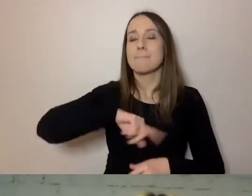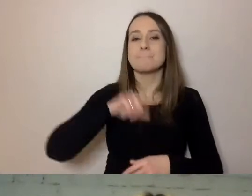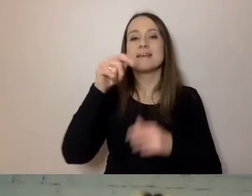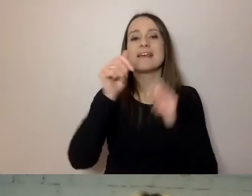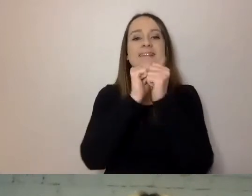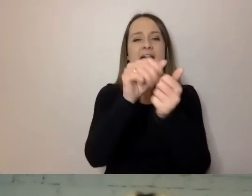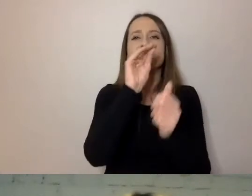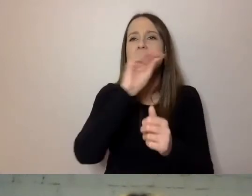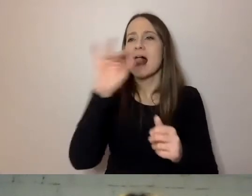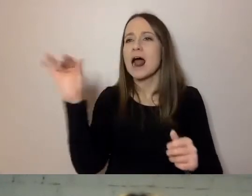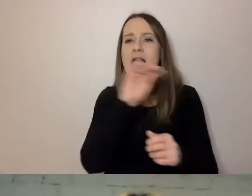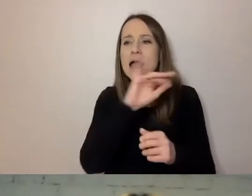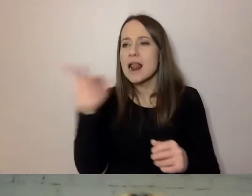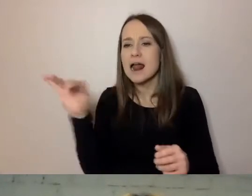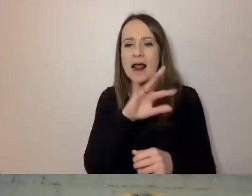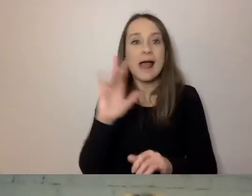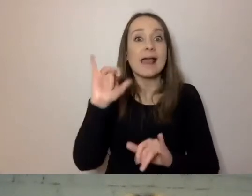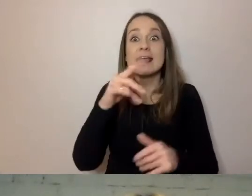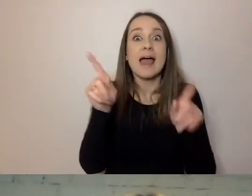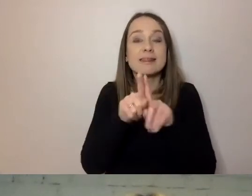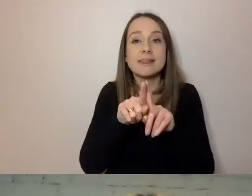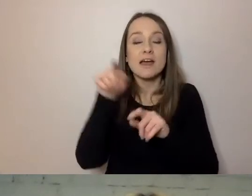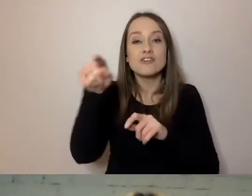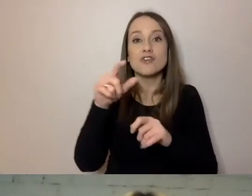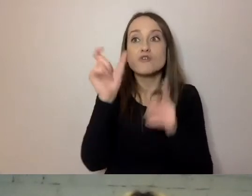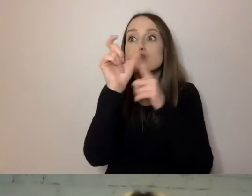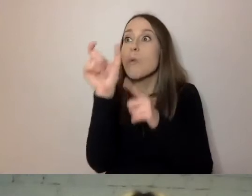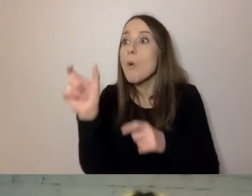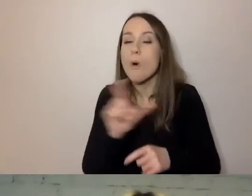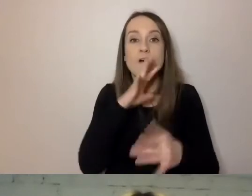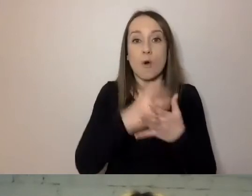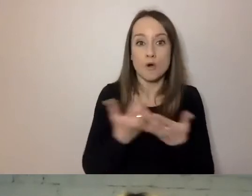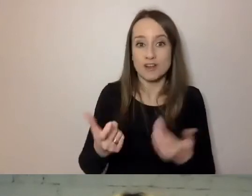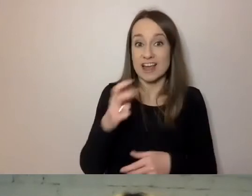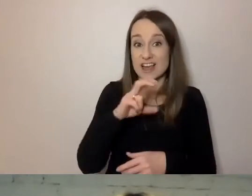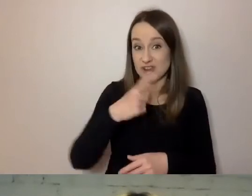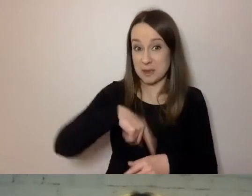Jakich używamy słów. Czy stosujemy specjalistyczne wyrażenia?